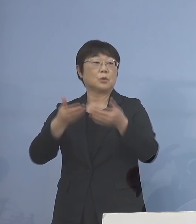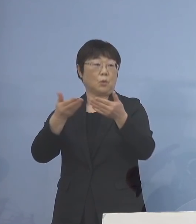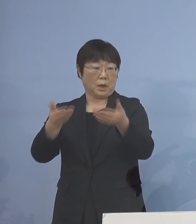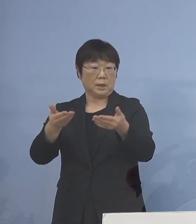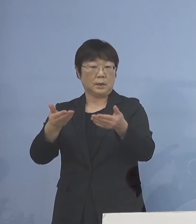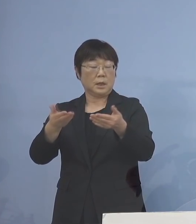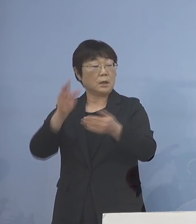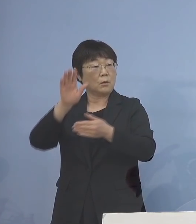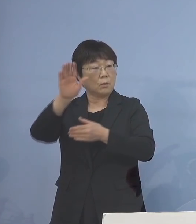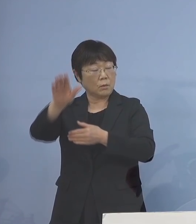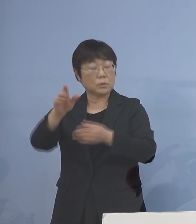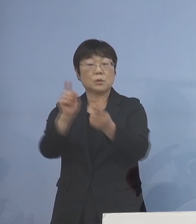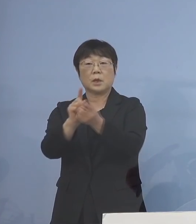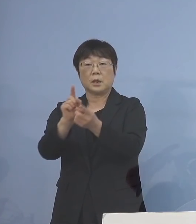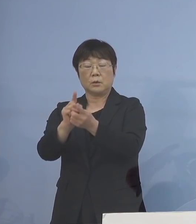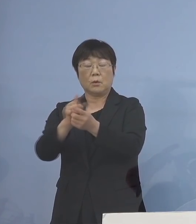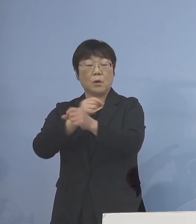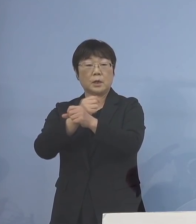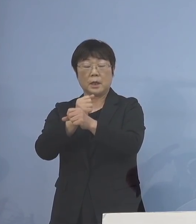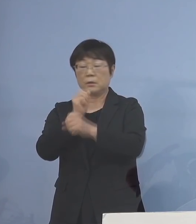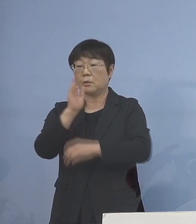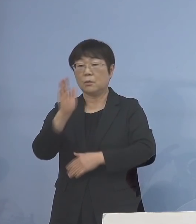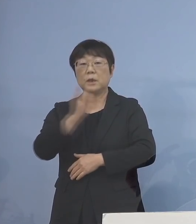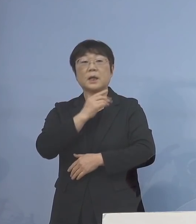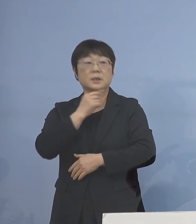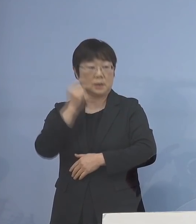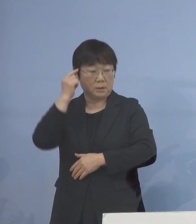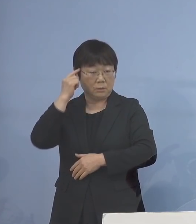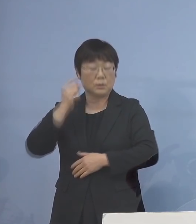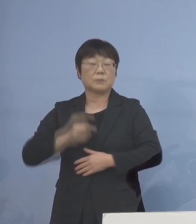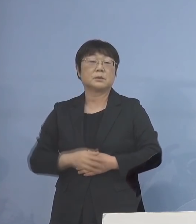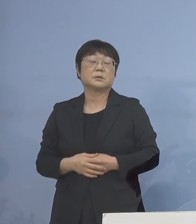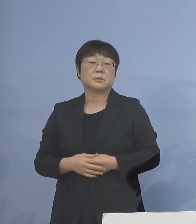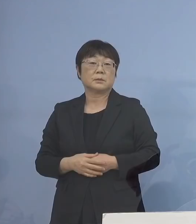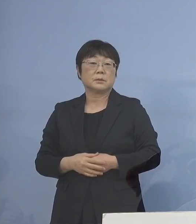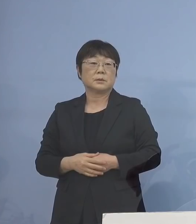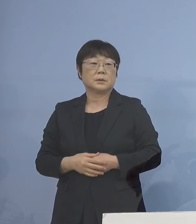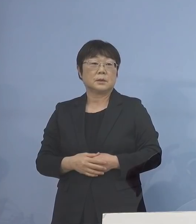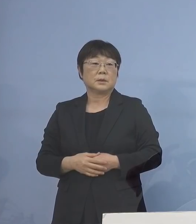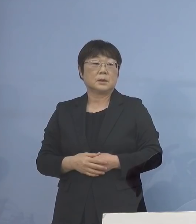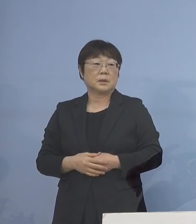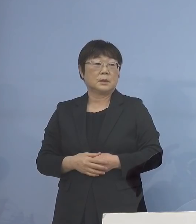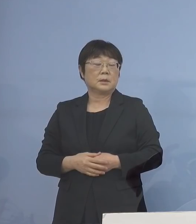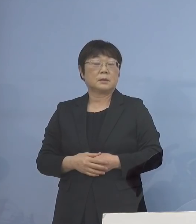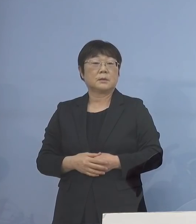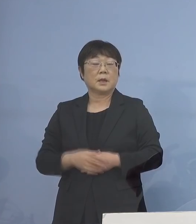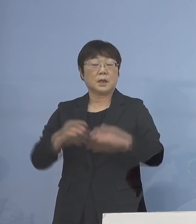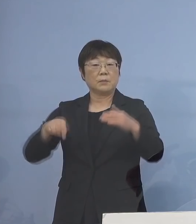今後の対応を検討いただくこと といたします また、この今申し上げた 内容につきましては